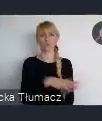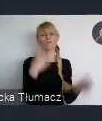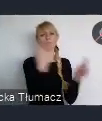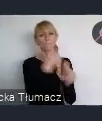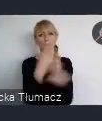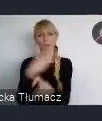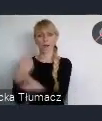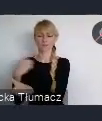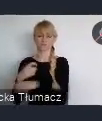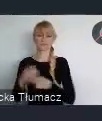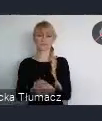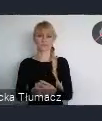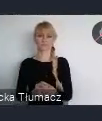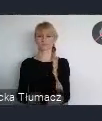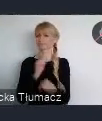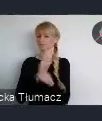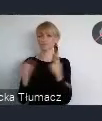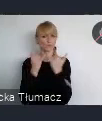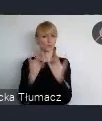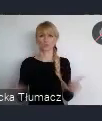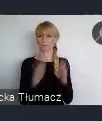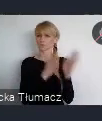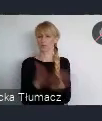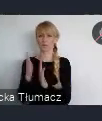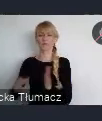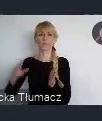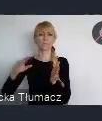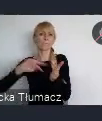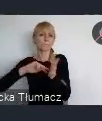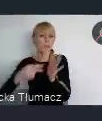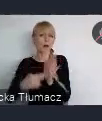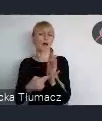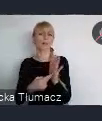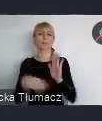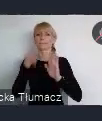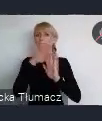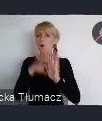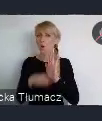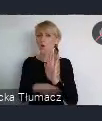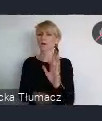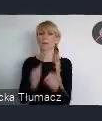Różne są przygotowane programy, różne wewnętrzne i zewnętrzne,